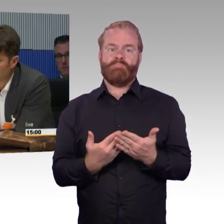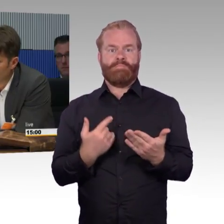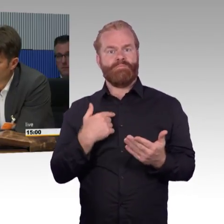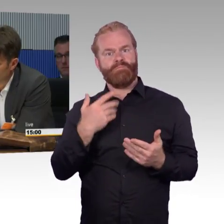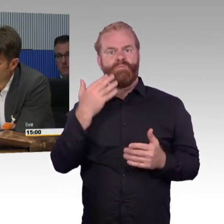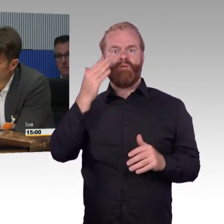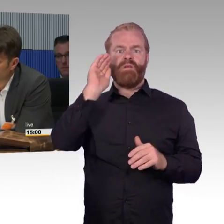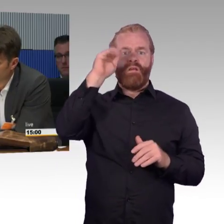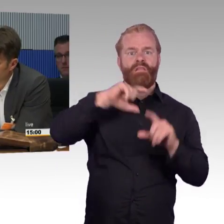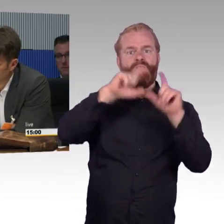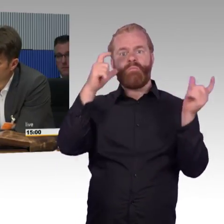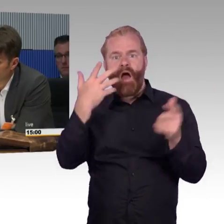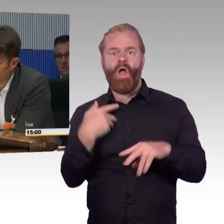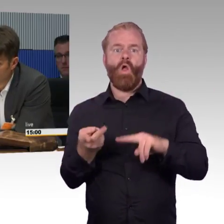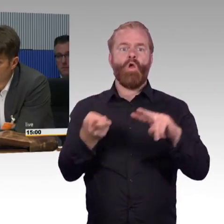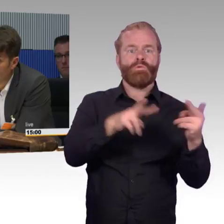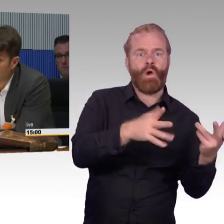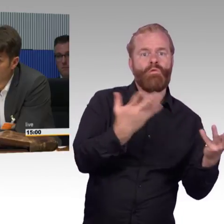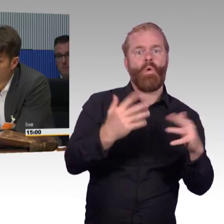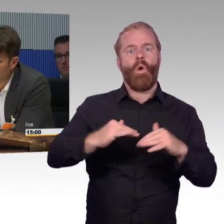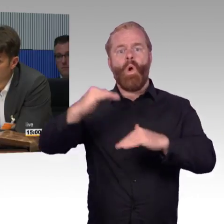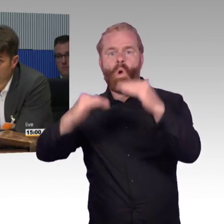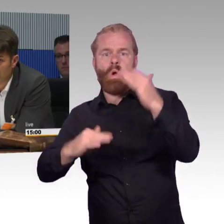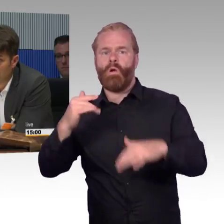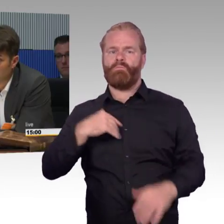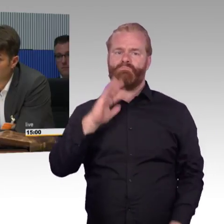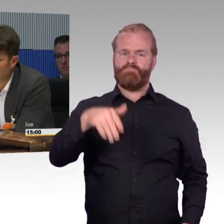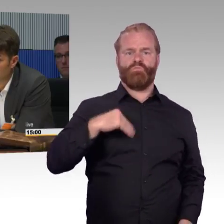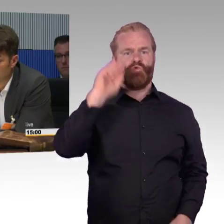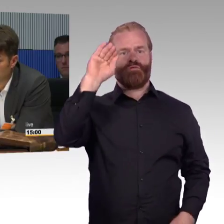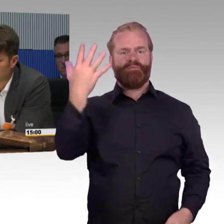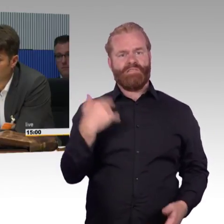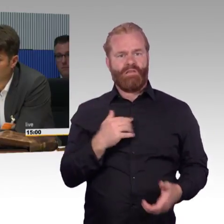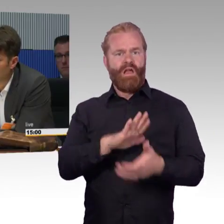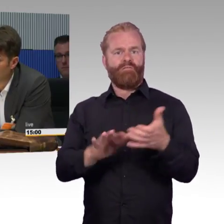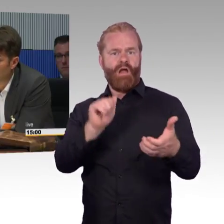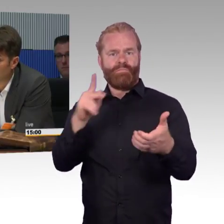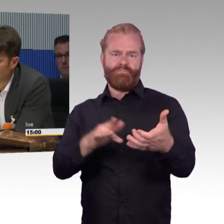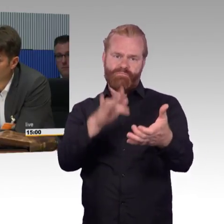Dann sage dieser App, wo ich hin will. Ich steige nur einmal aus, da fährt hinten die Rampe runter, man stellt sich einen VW-Caddy vor,